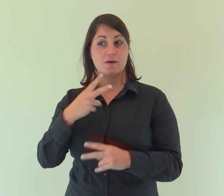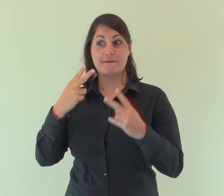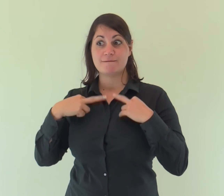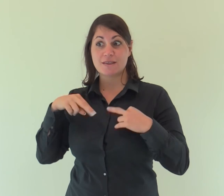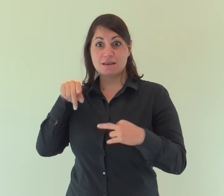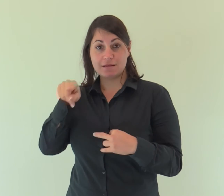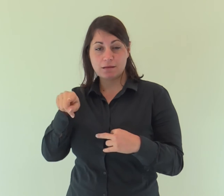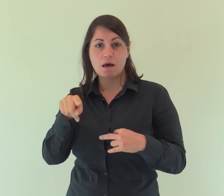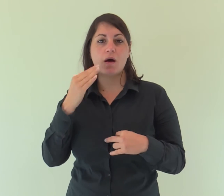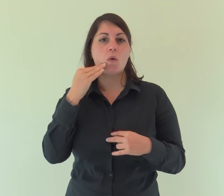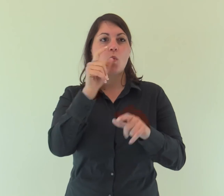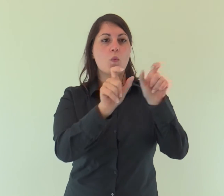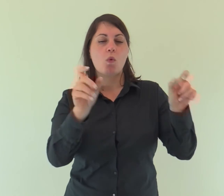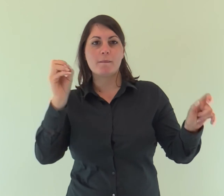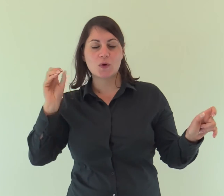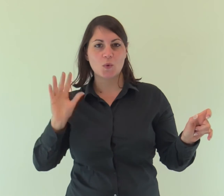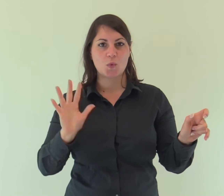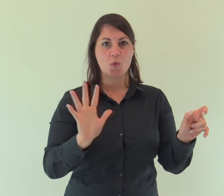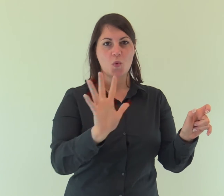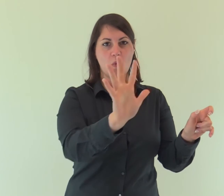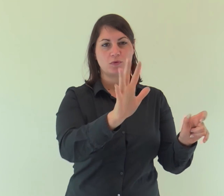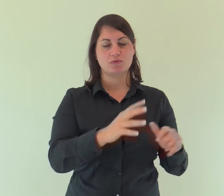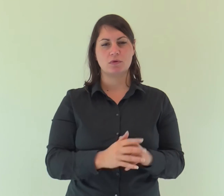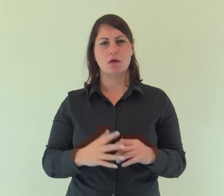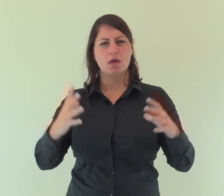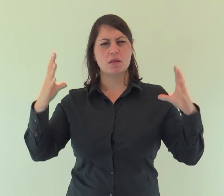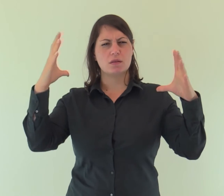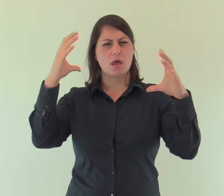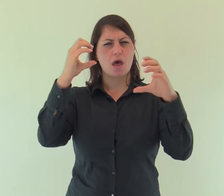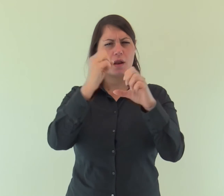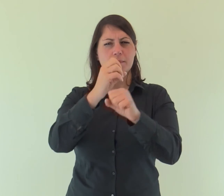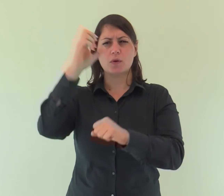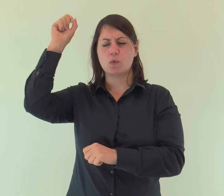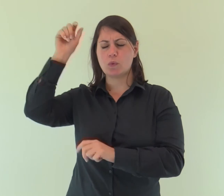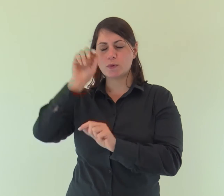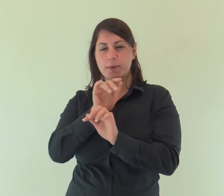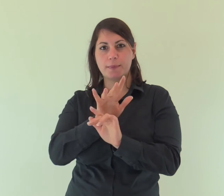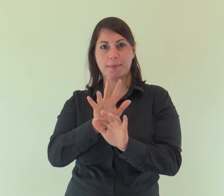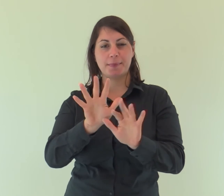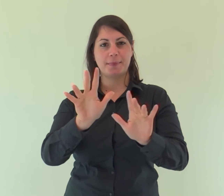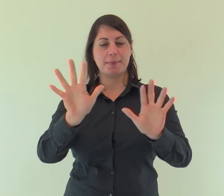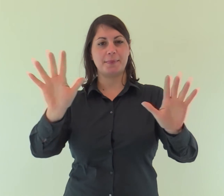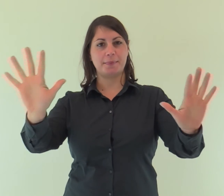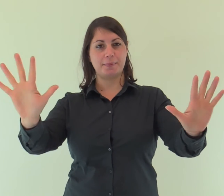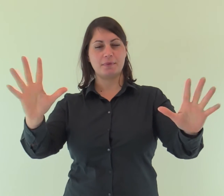e la vita era la luce degli uomini; la luce splende nelle tenebre